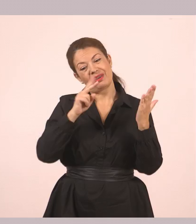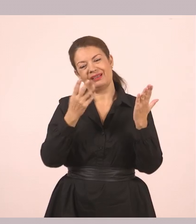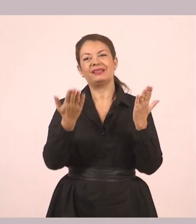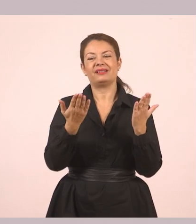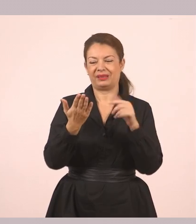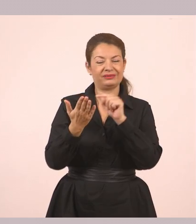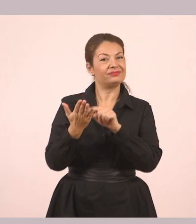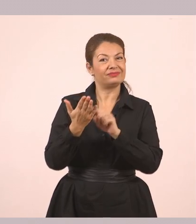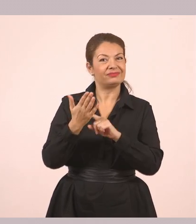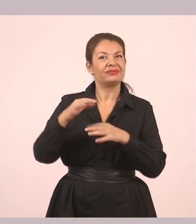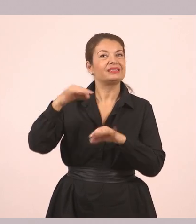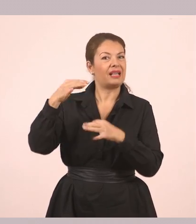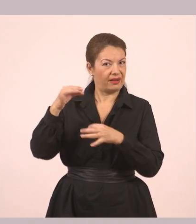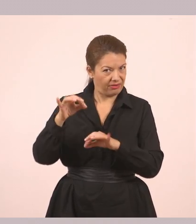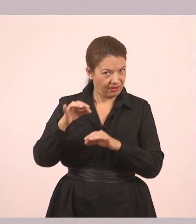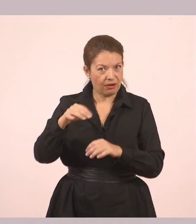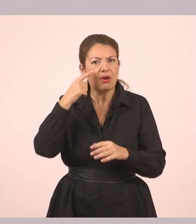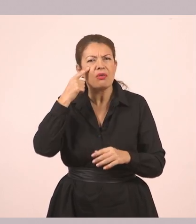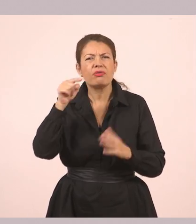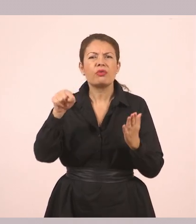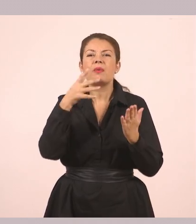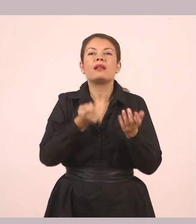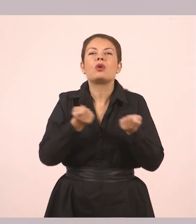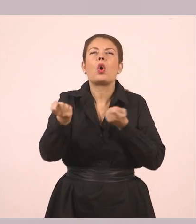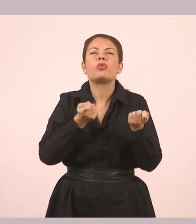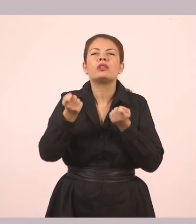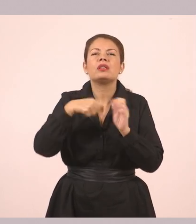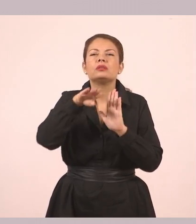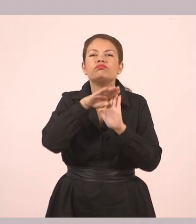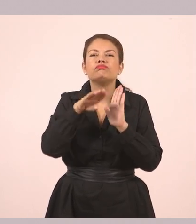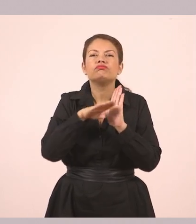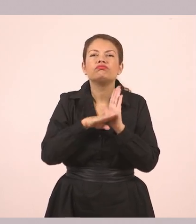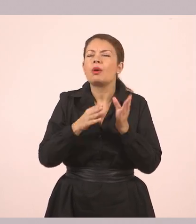θα δούμε ότι έχει κάποιες οδηγίες για να μετατρέψουμε...